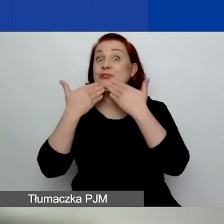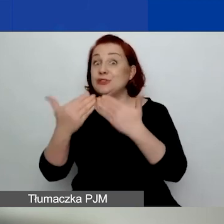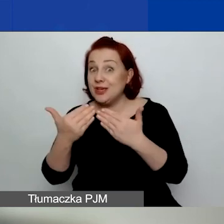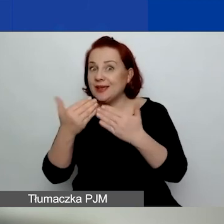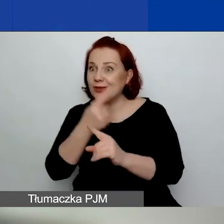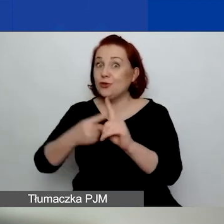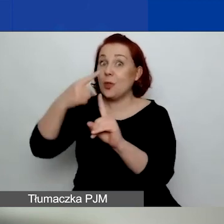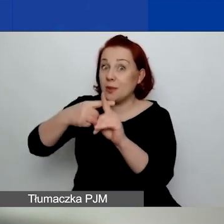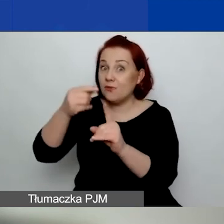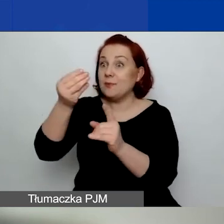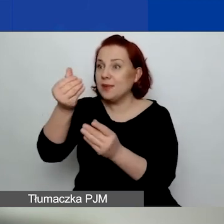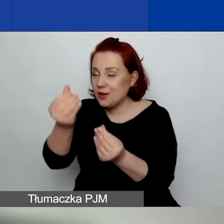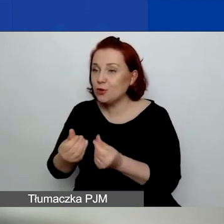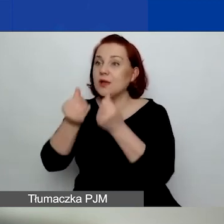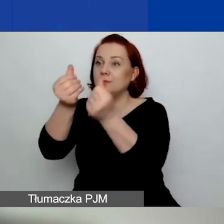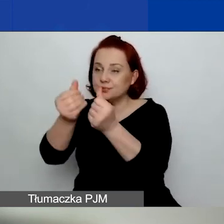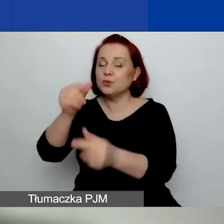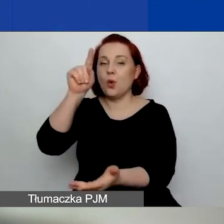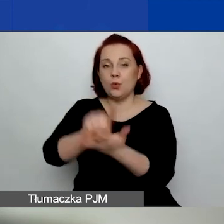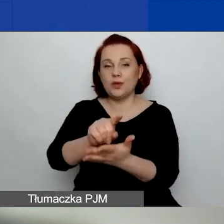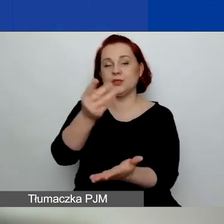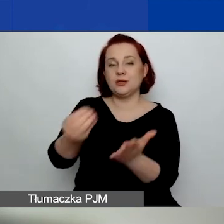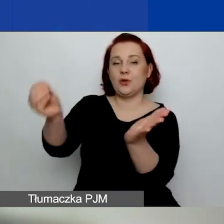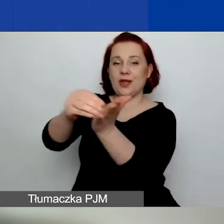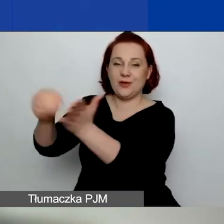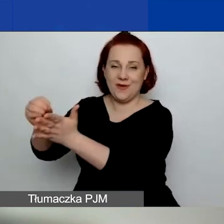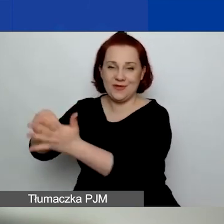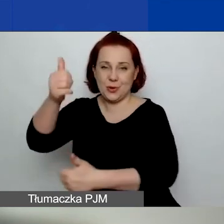Ale dzisiaj nie będę o tym mówić, żeby nie mieszać informacji.